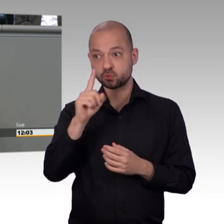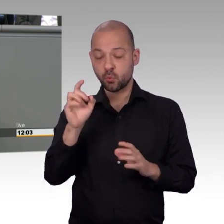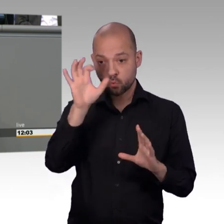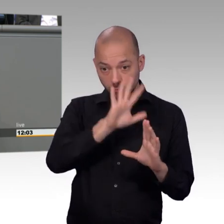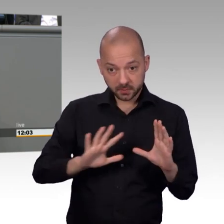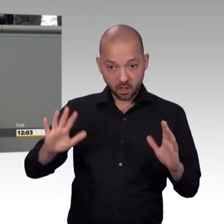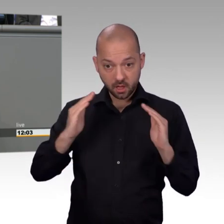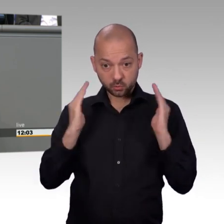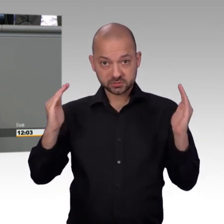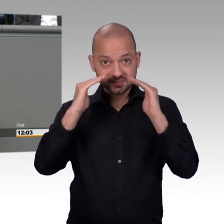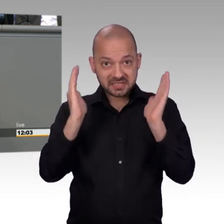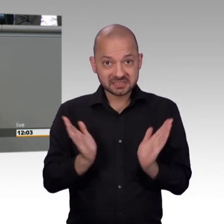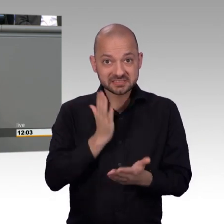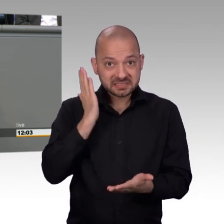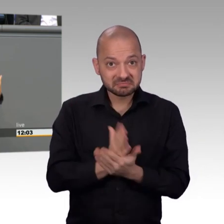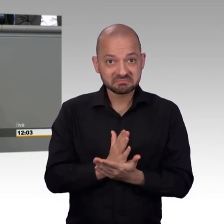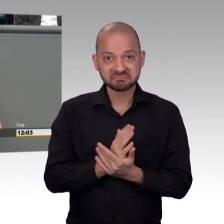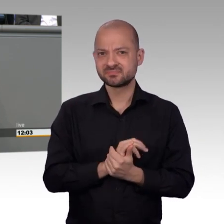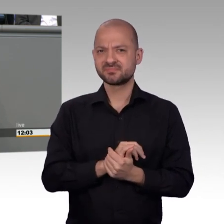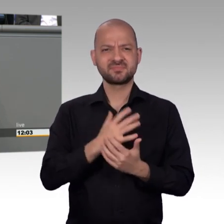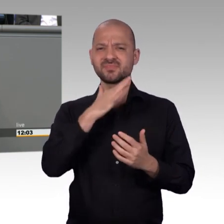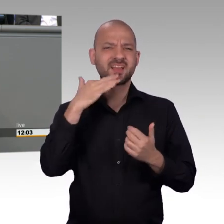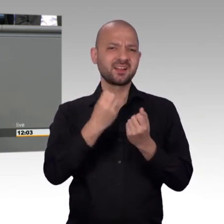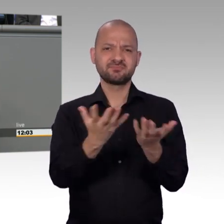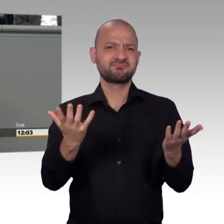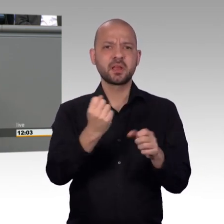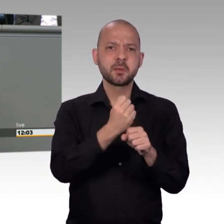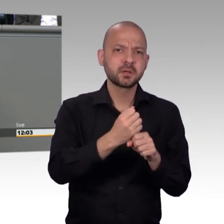muss der Petitionsausschuss hier im gesamten Parlament mehr Gehör finden